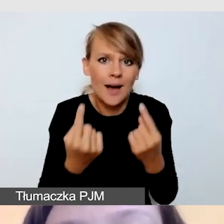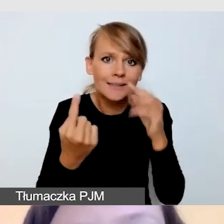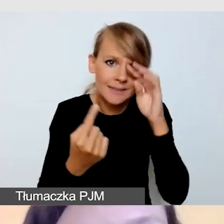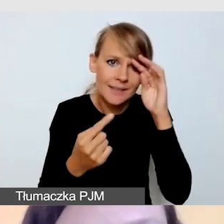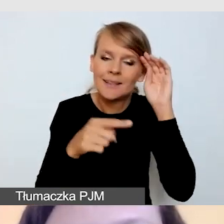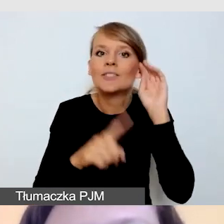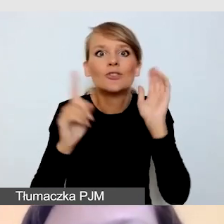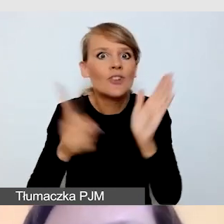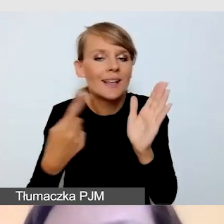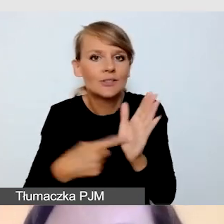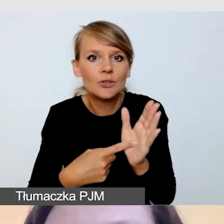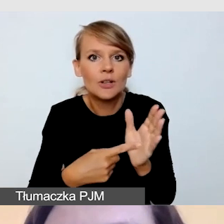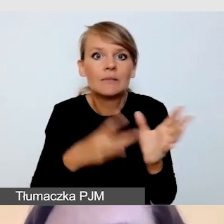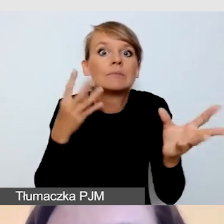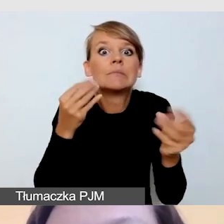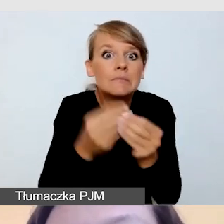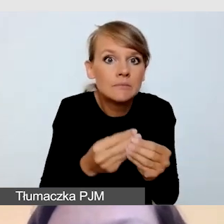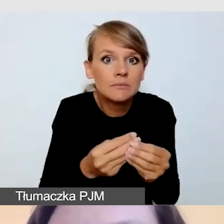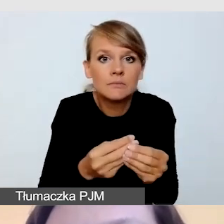że w ostatniej chwili zgłaszają nam się osoby,